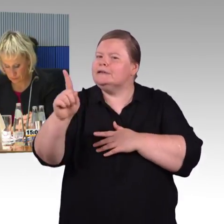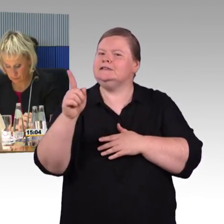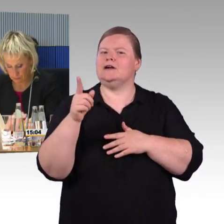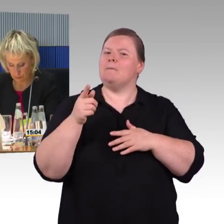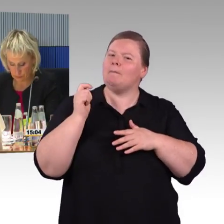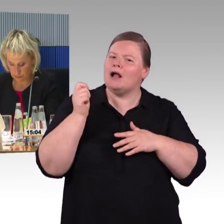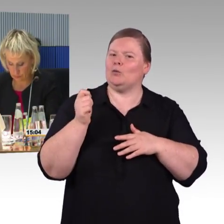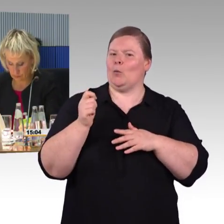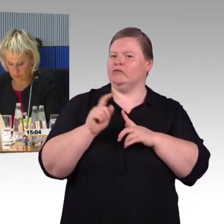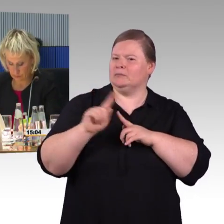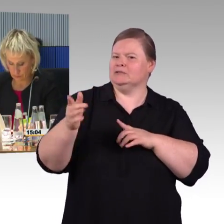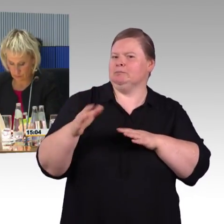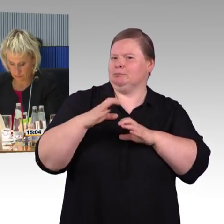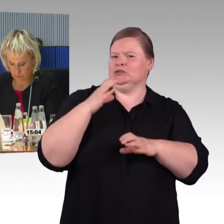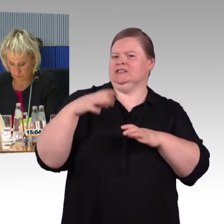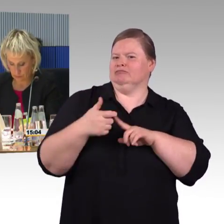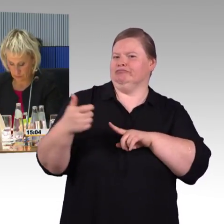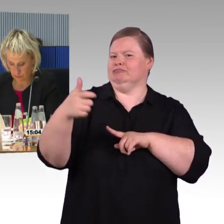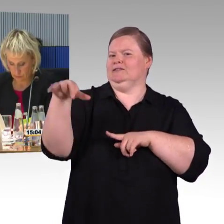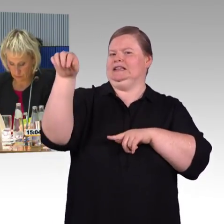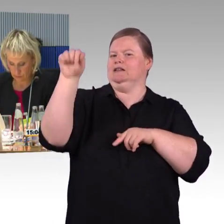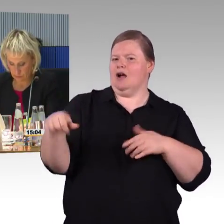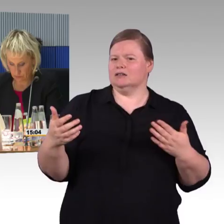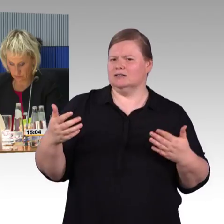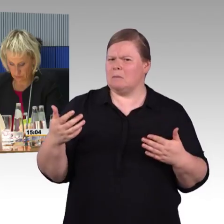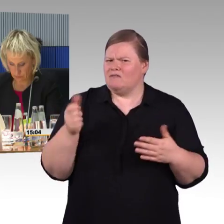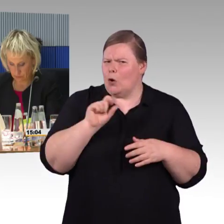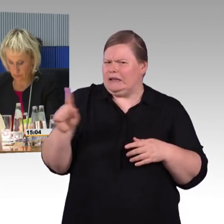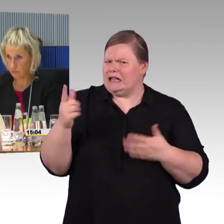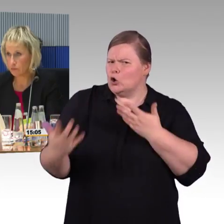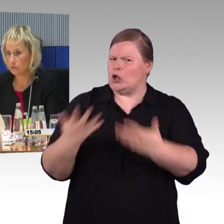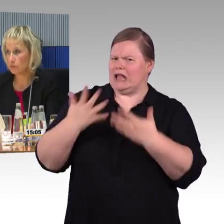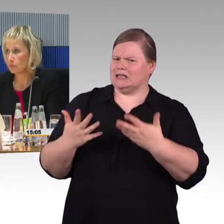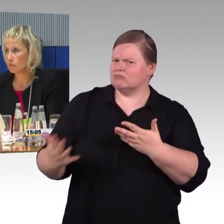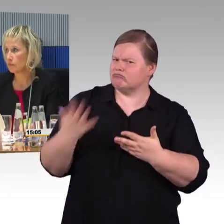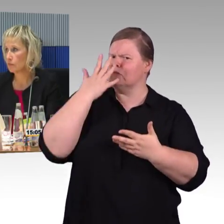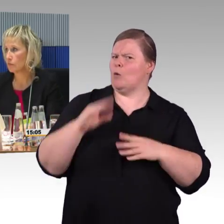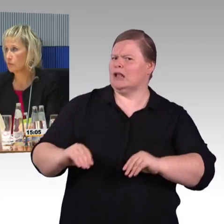Denn jede Reise beginnt mit der Information darüber. Was auch machbar ist,